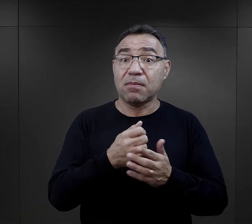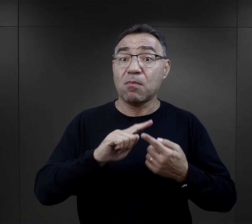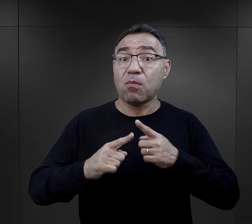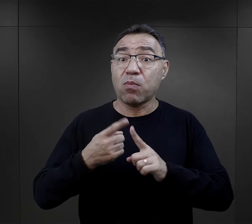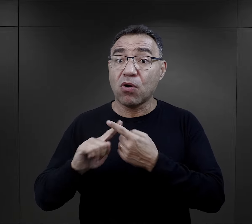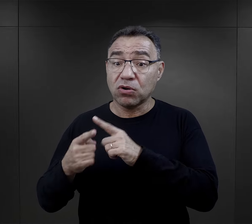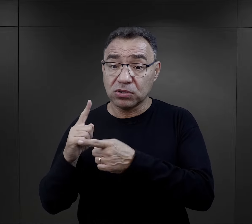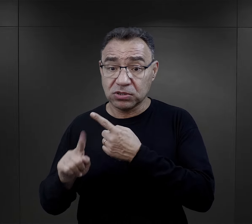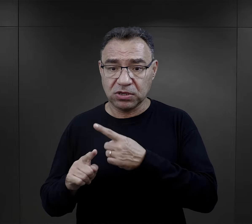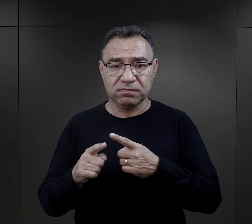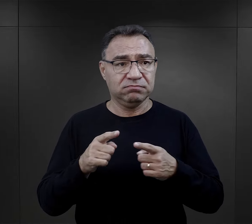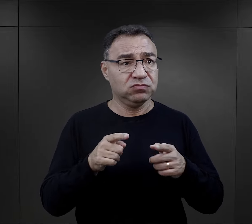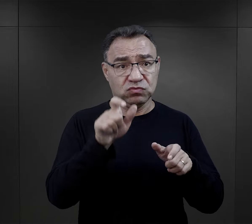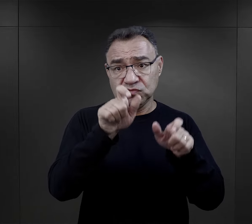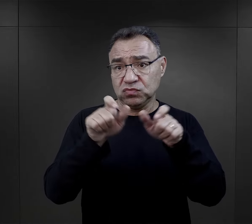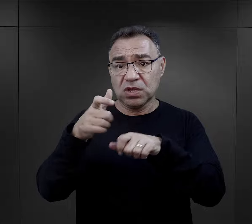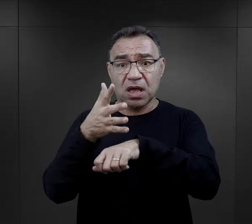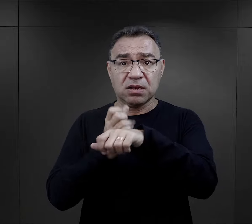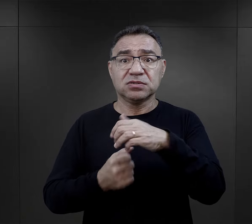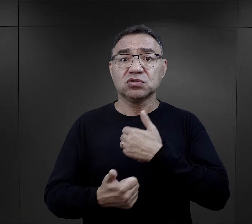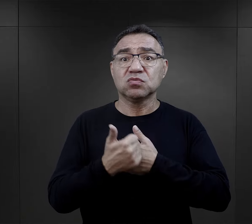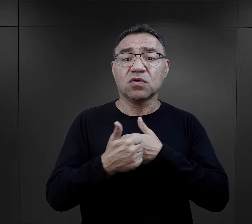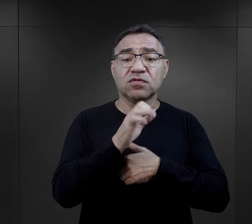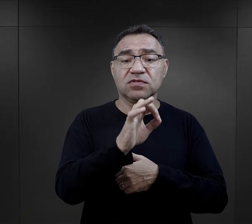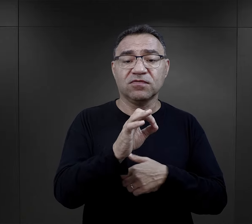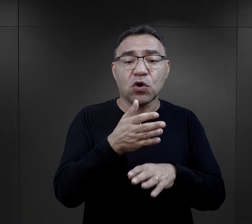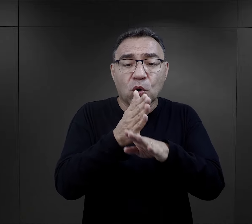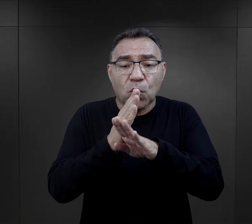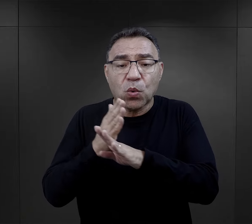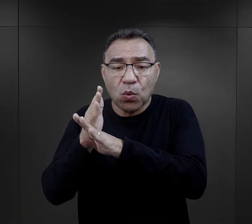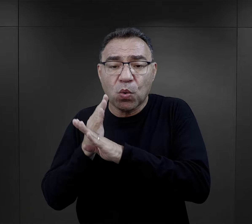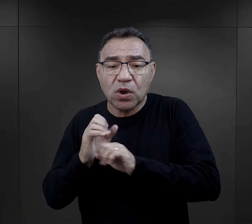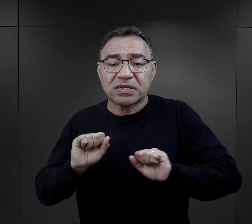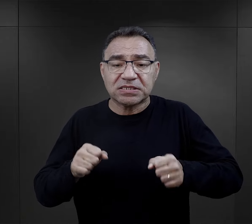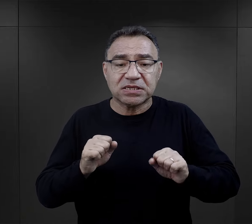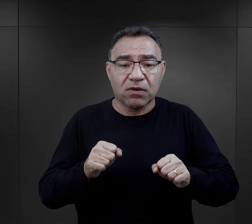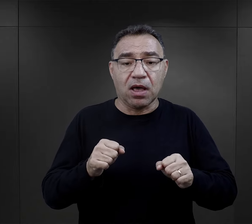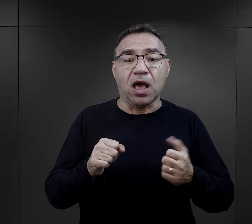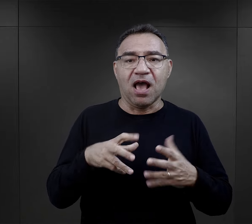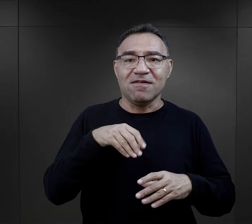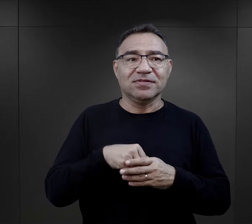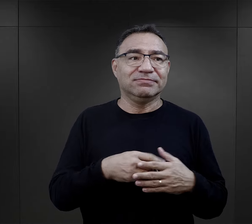Bardzo wielu trafiało do obozu, było aresztowanych w związku z działalnością konspiracyjną,